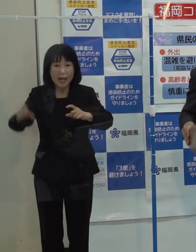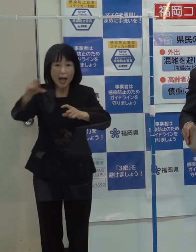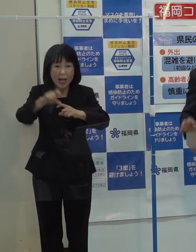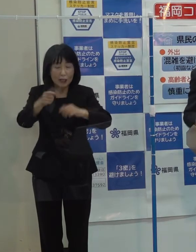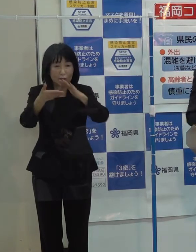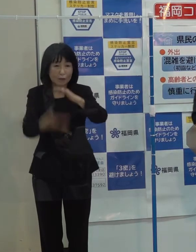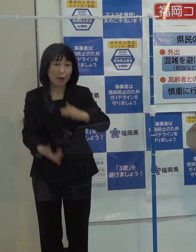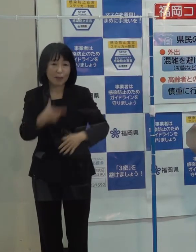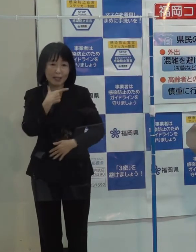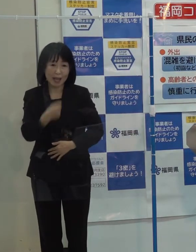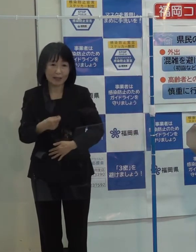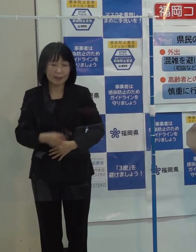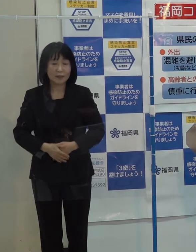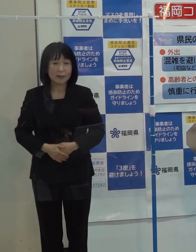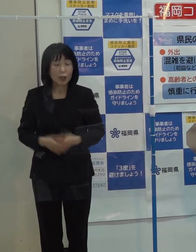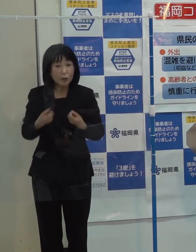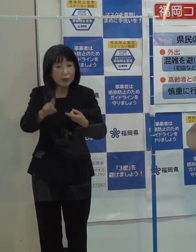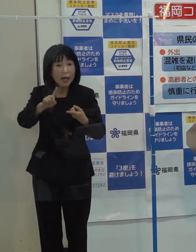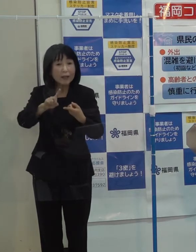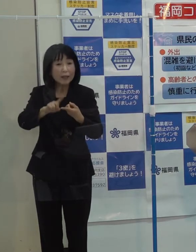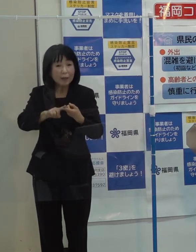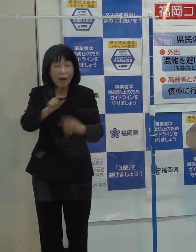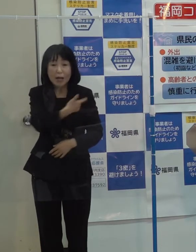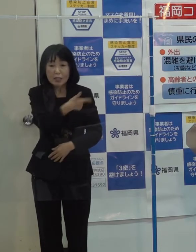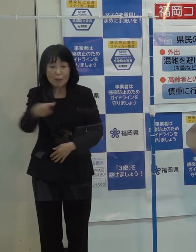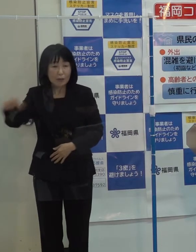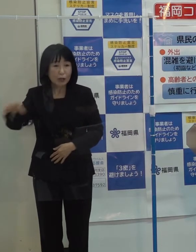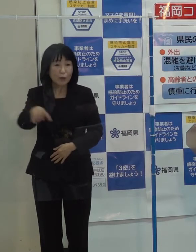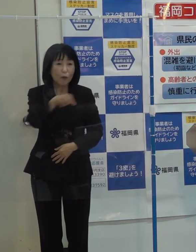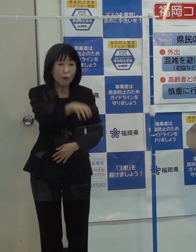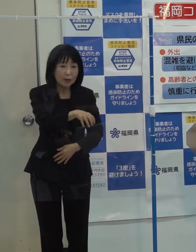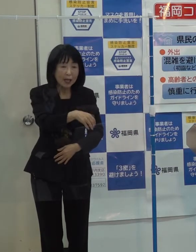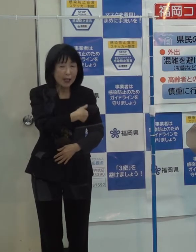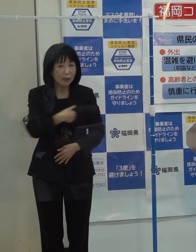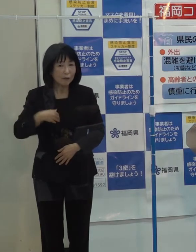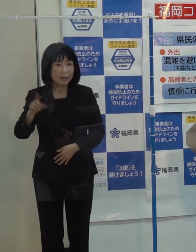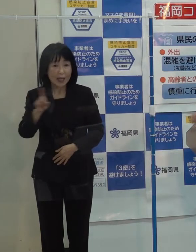具体的には色々な分野で何ができるかという検討作業をしているところです